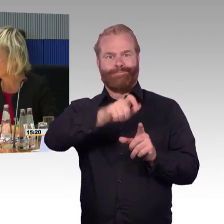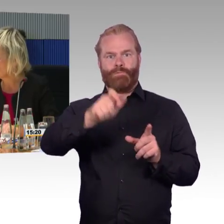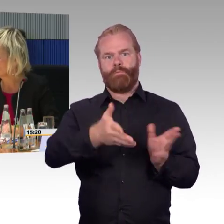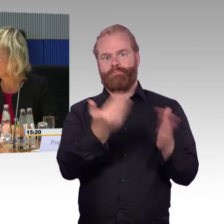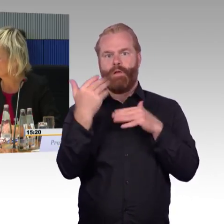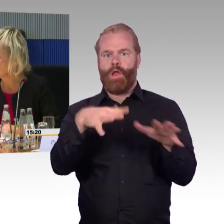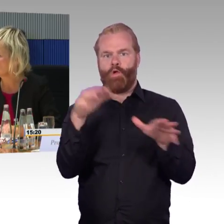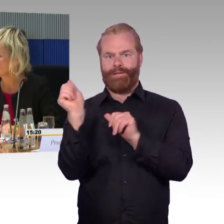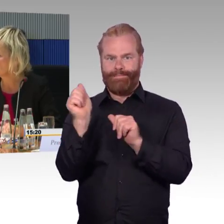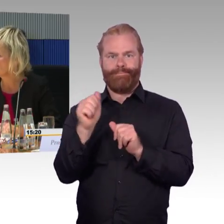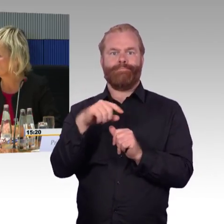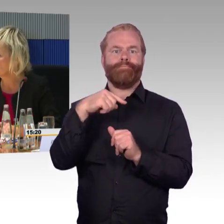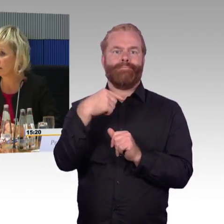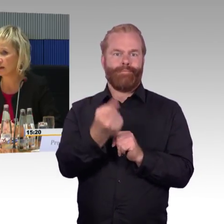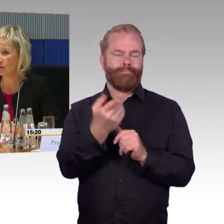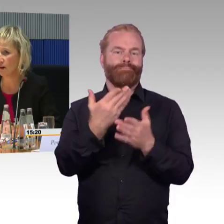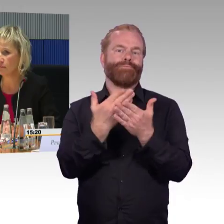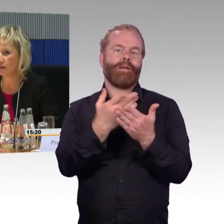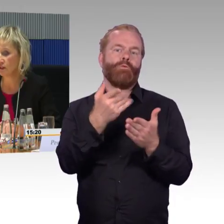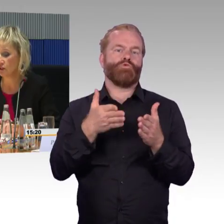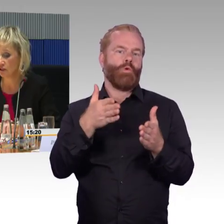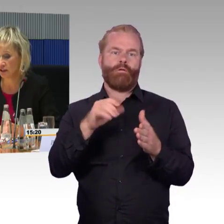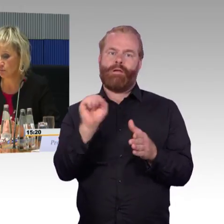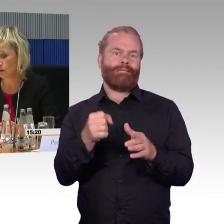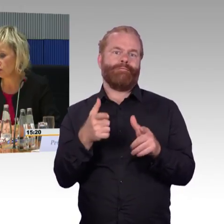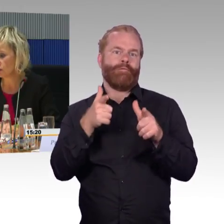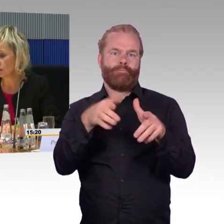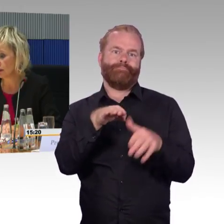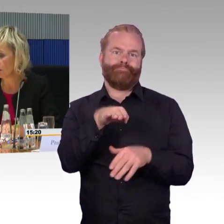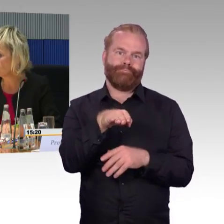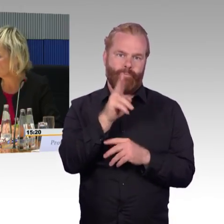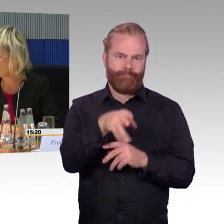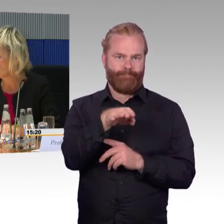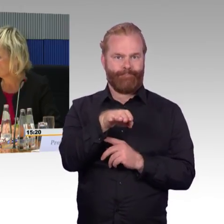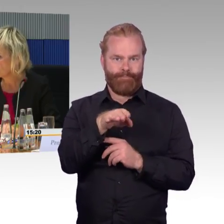oder wer sonst vor Ort ist, dann entsprechend evakuiert.